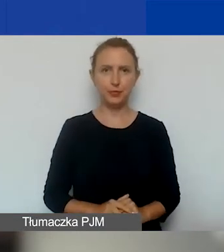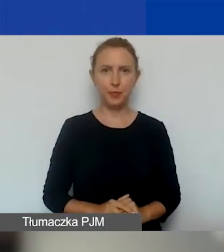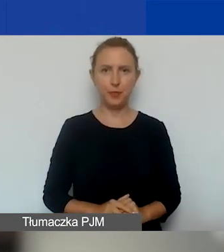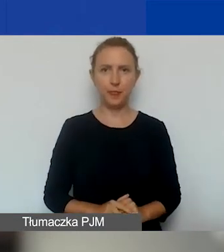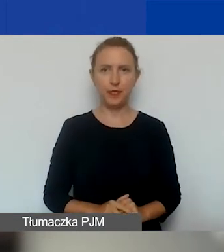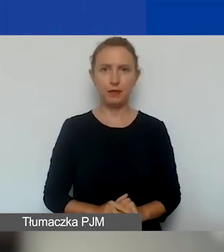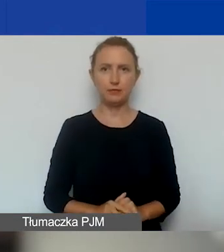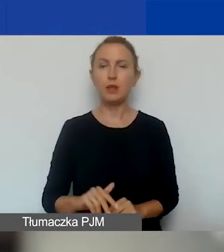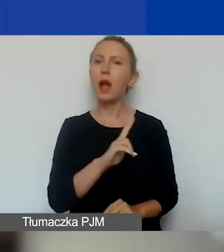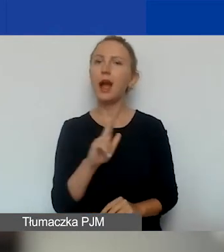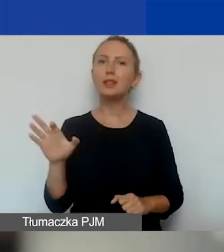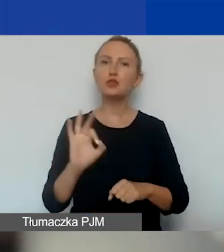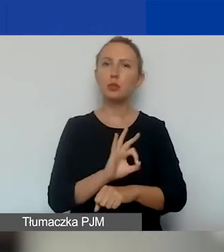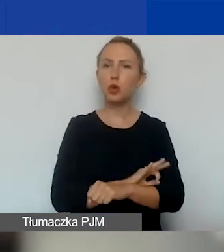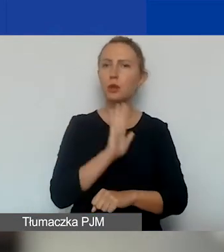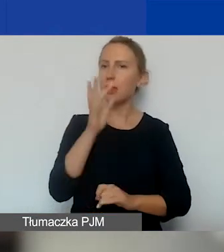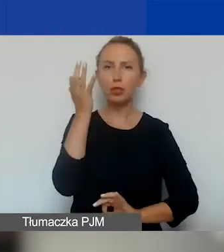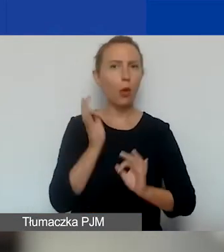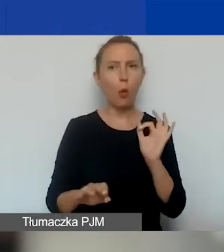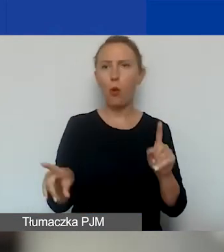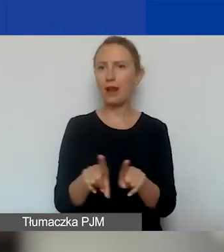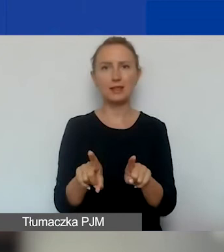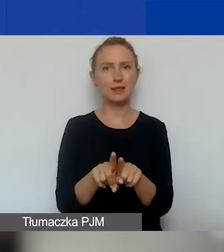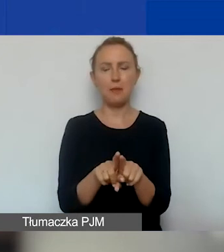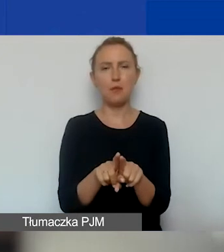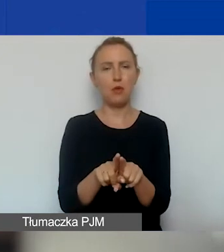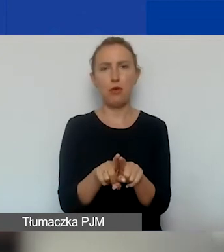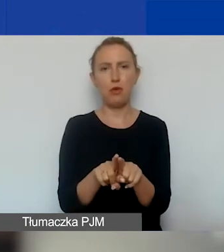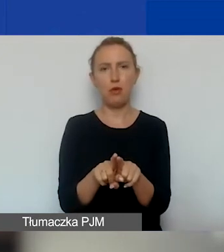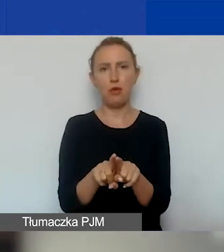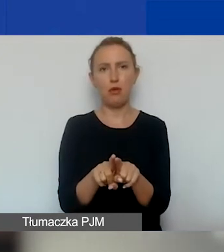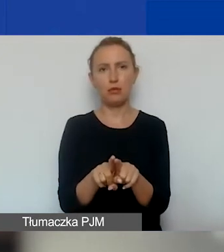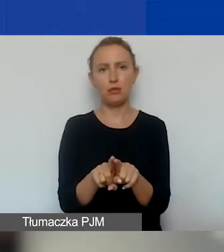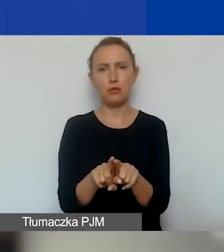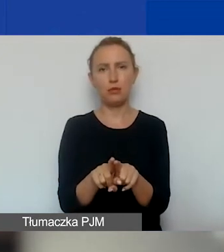Każdy projekt podlega dokładnie takiej samej procedurze